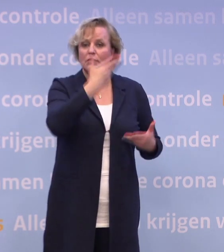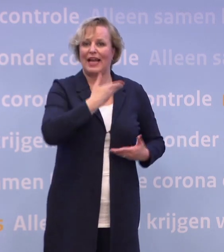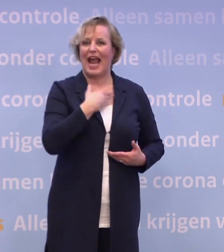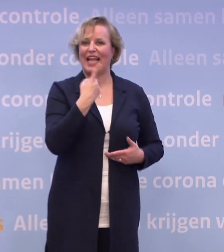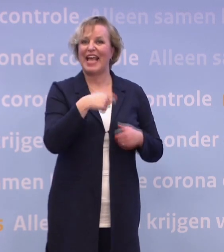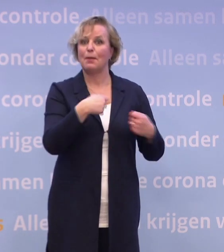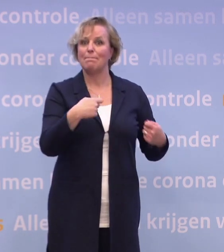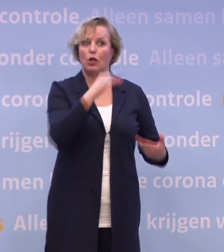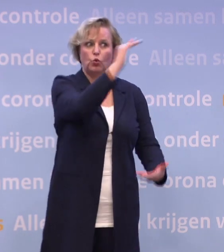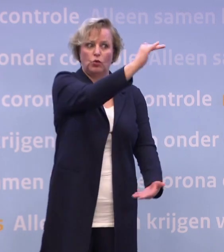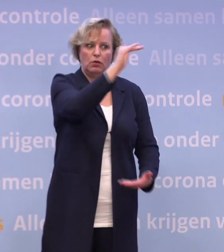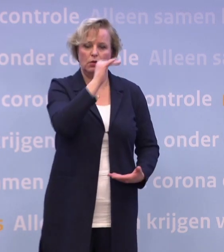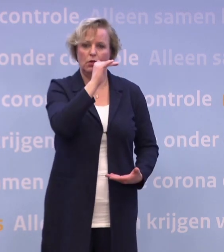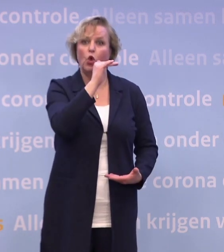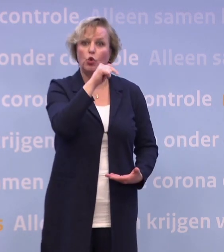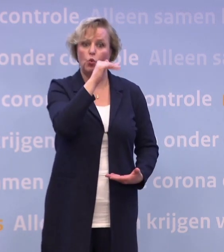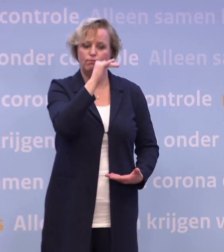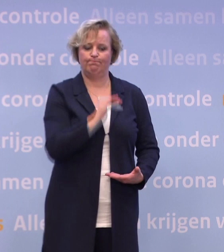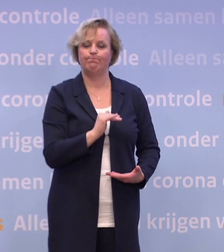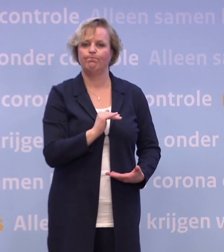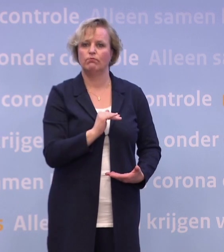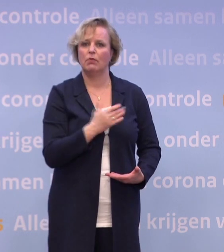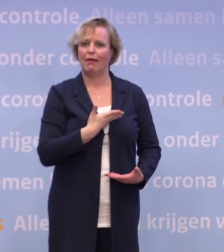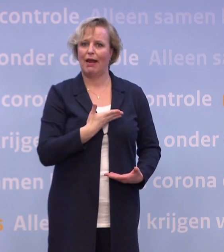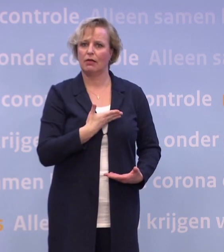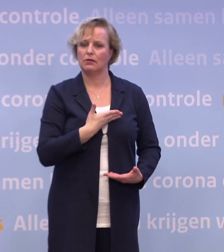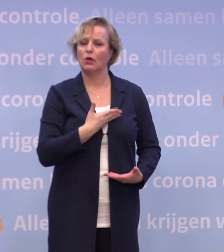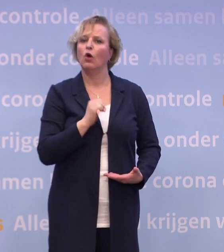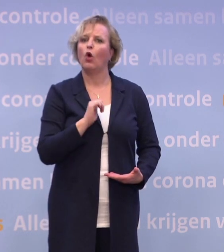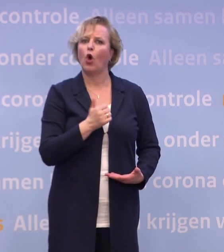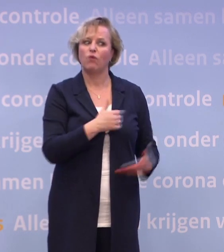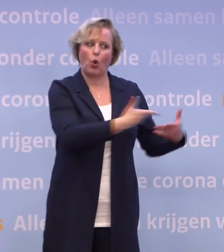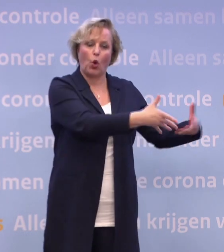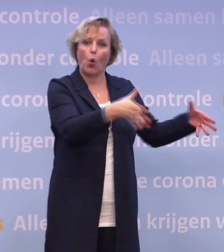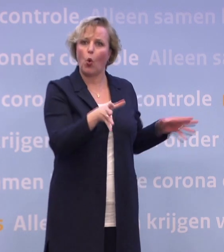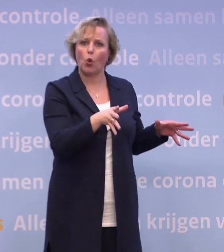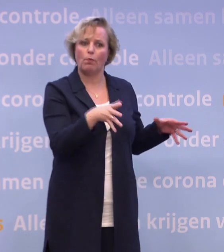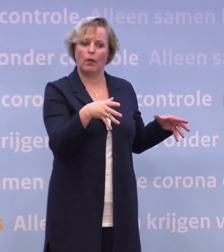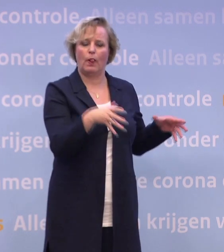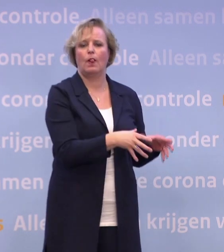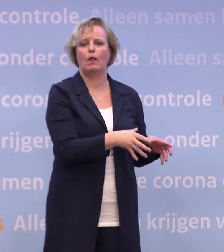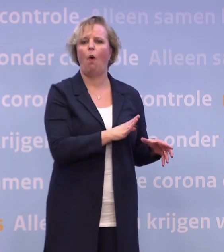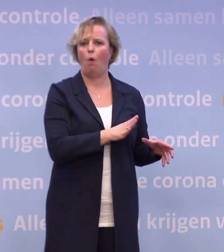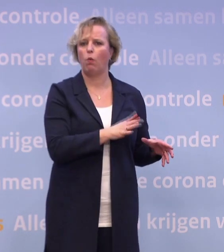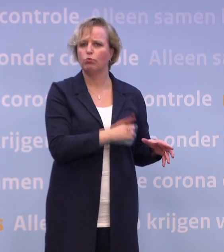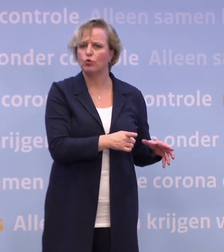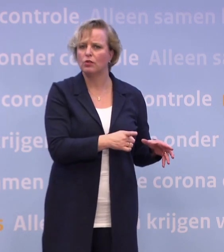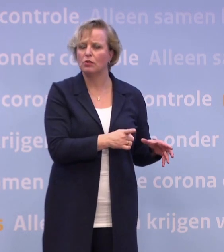...hadden we een grotere groep kunnen pakken. Nu krijgen we een half miljoen vaccins in de eerste levering. Dus moet ook de groep die je als eerste uitnodigt, kleiner worden gemaakt.